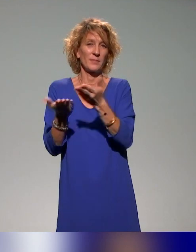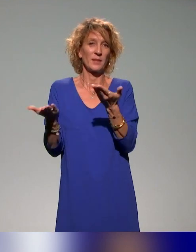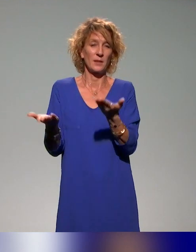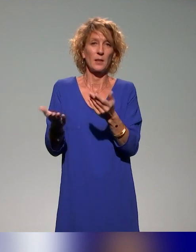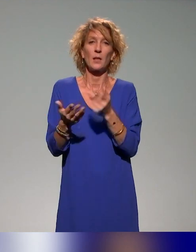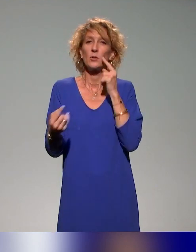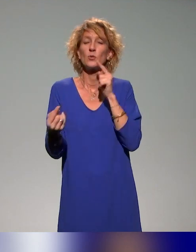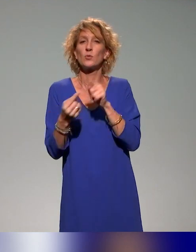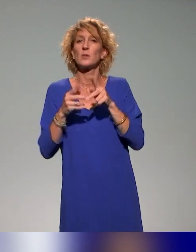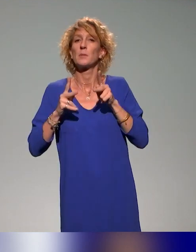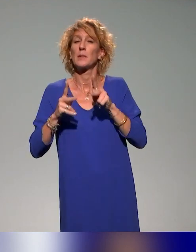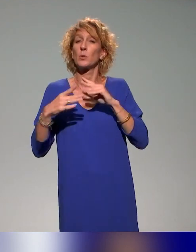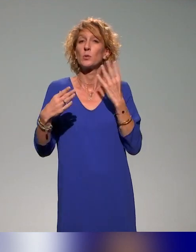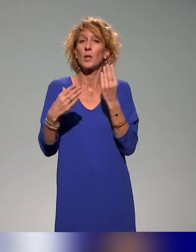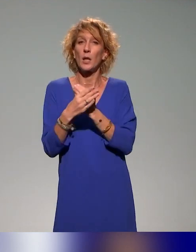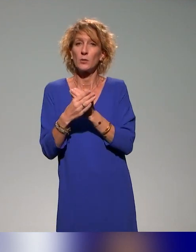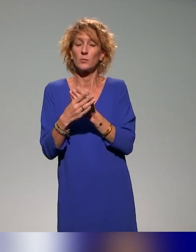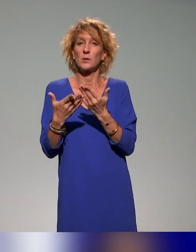les sujets de la pédagogie inclusive sont des sujets qui sont tout à